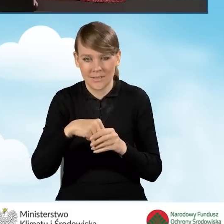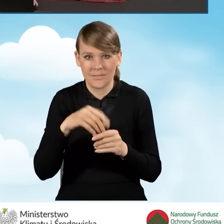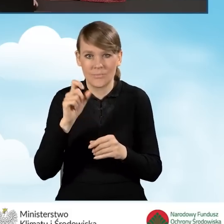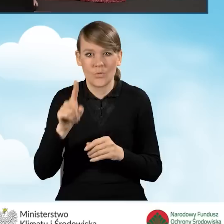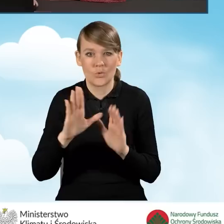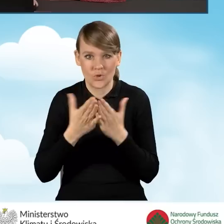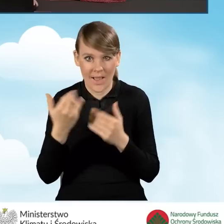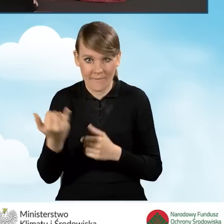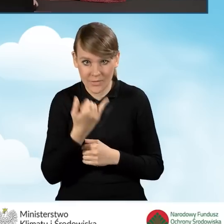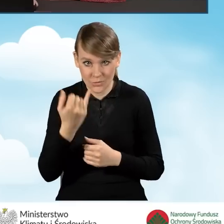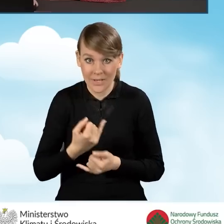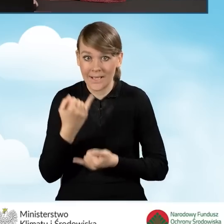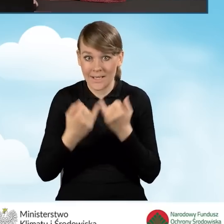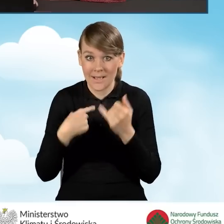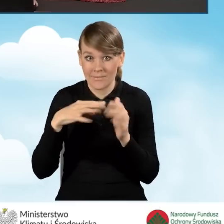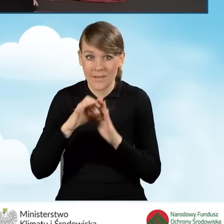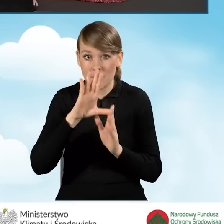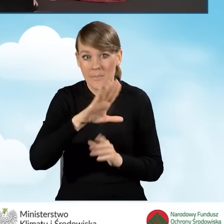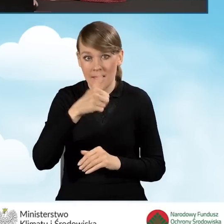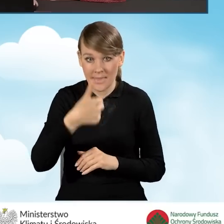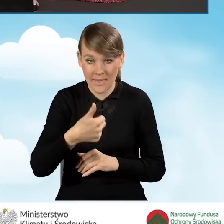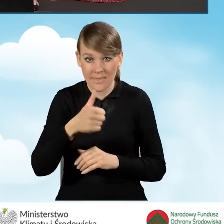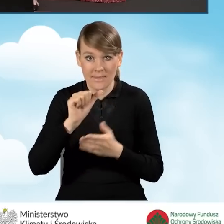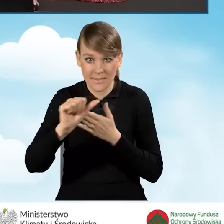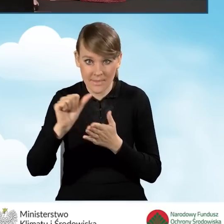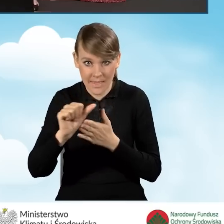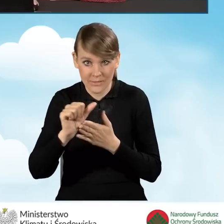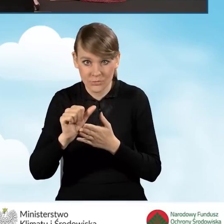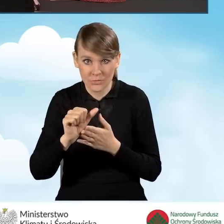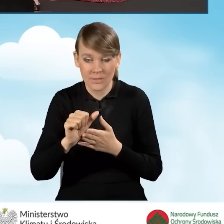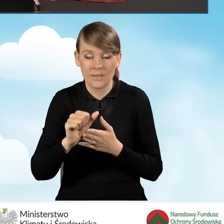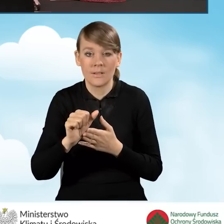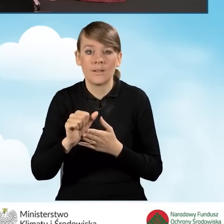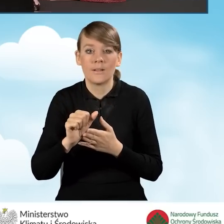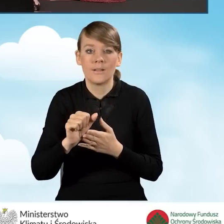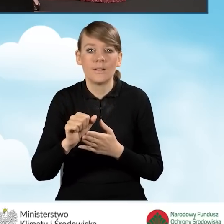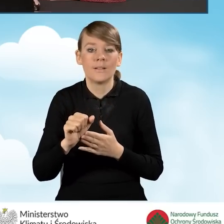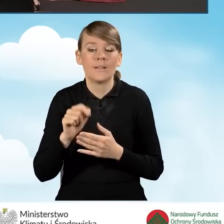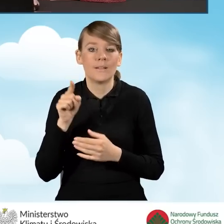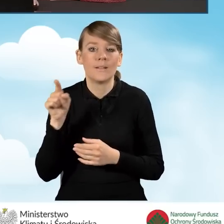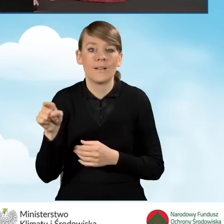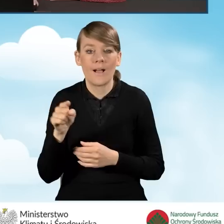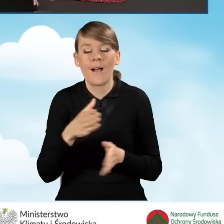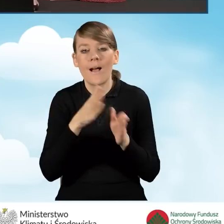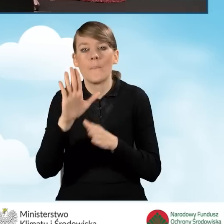W sytuacji, kiedy zaznaczymy pole B1.11, nie możemy dla pola B1.12,